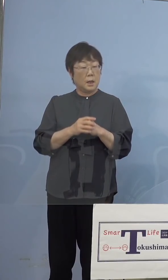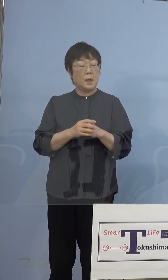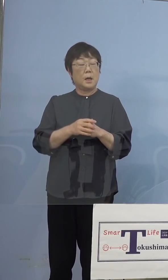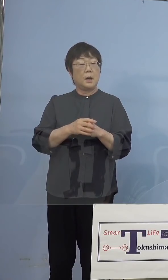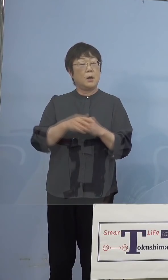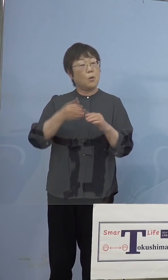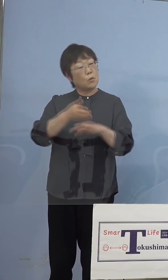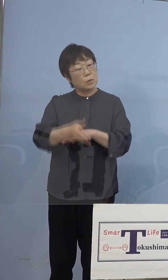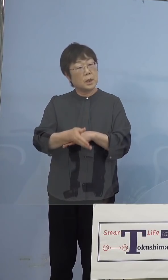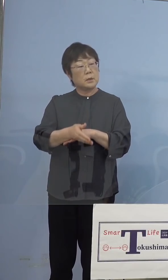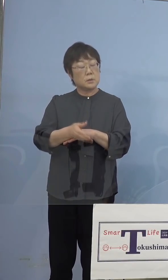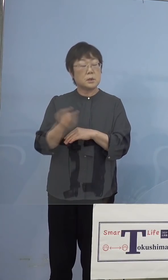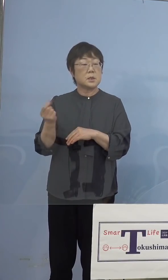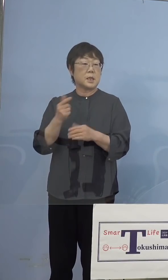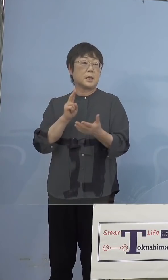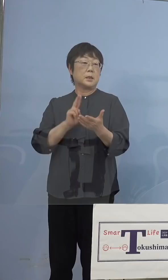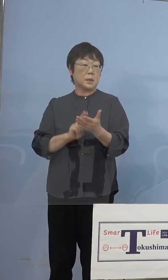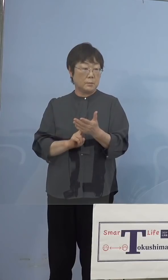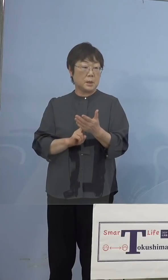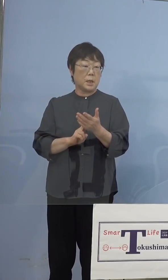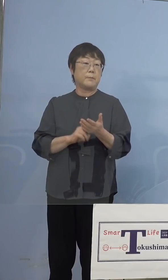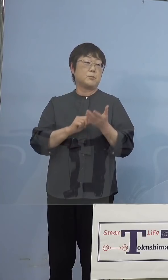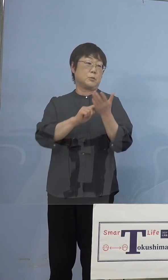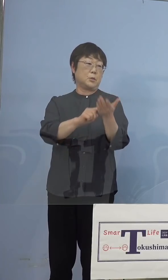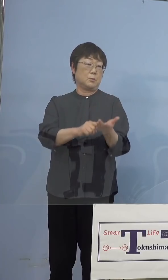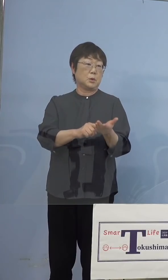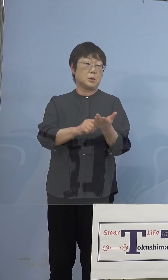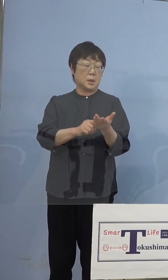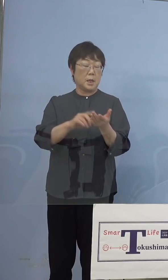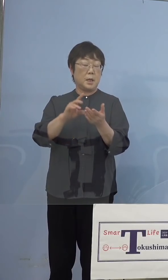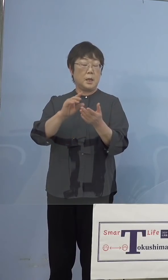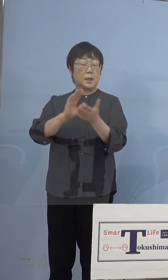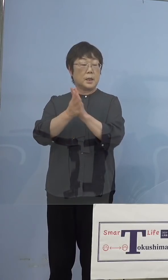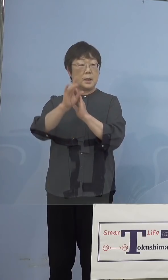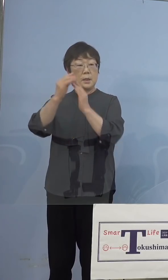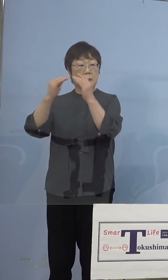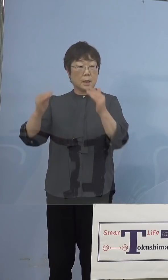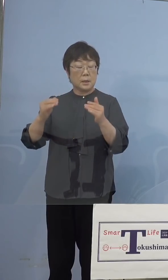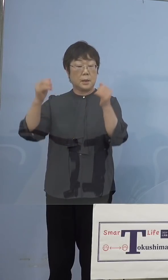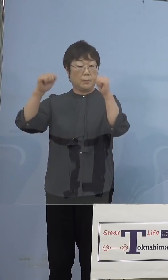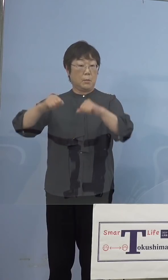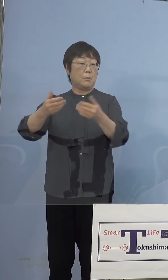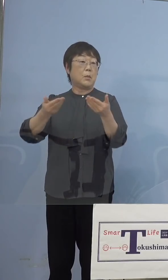専決処分もさせていただき、県議会で ご議決もいただいたところなんですが